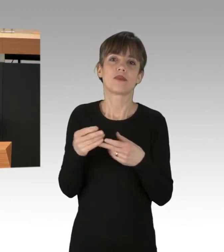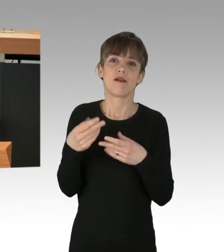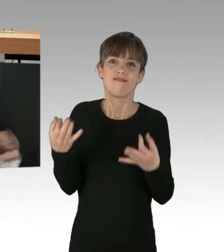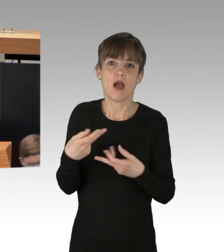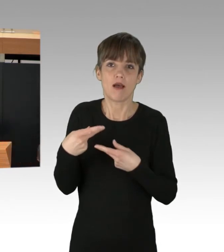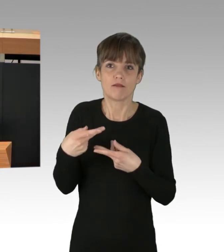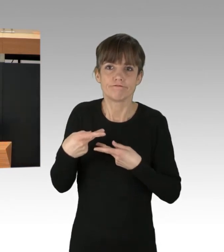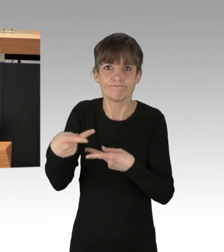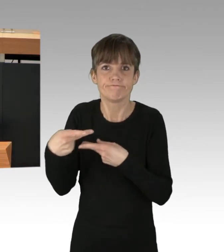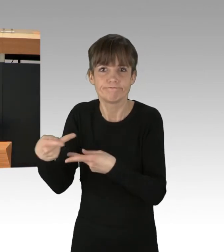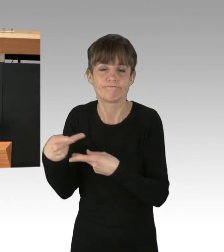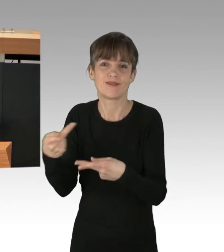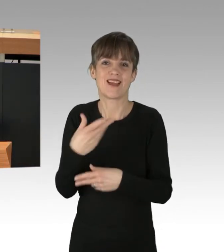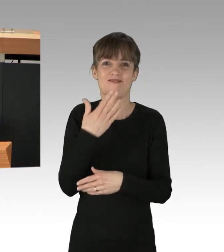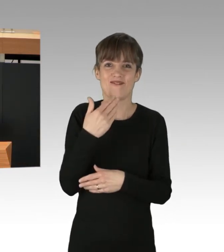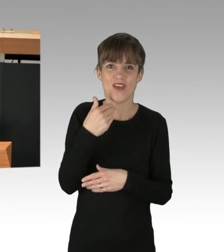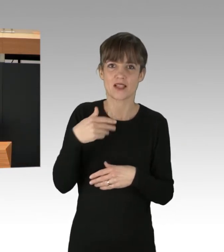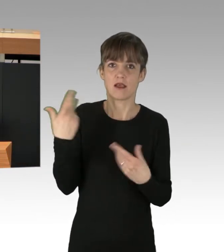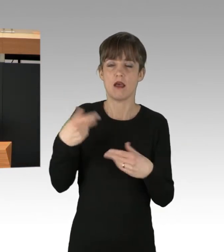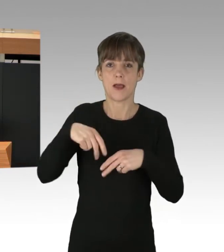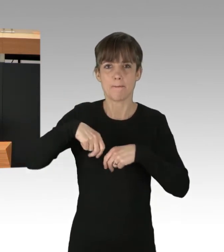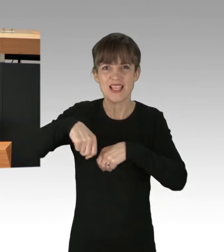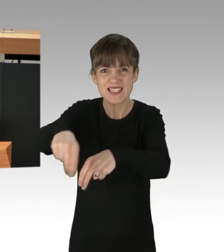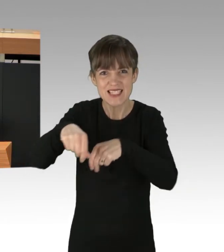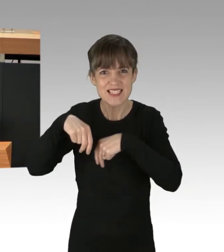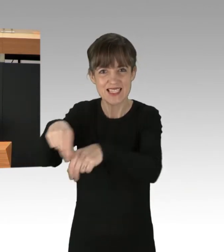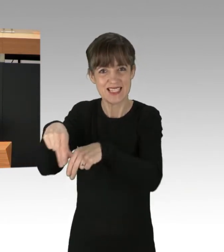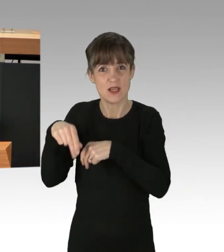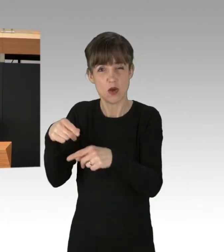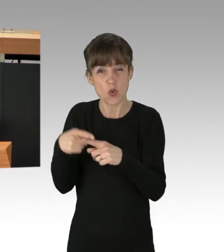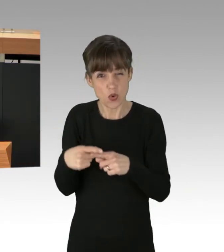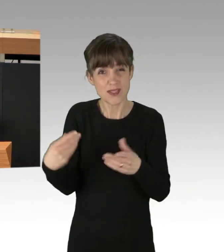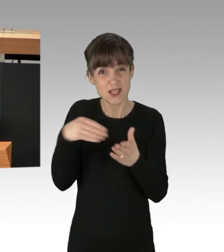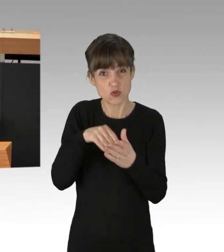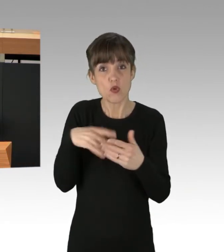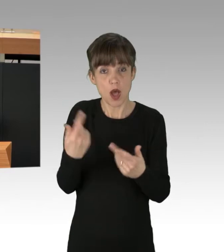um Einsatz von Pestiziden und total pervers um die Aufzucht und Tötung von Tieren,